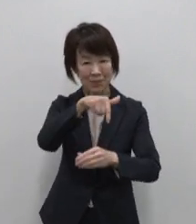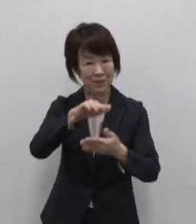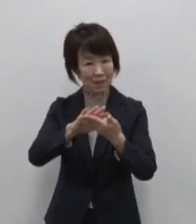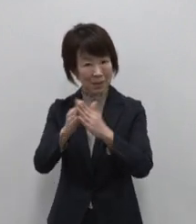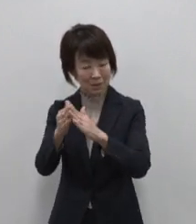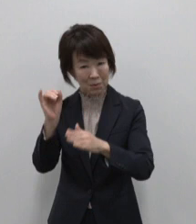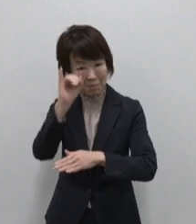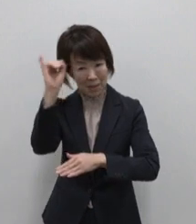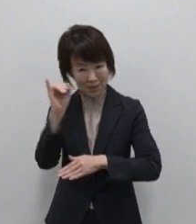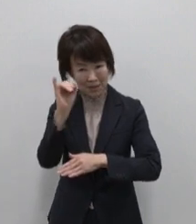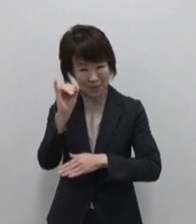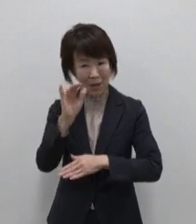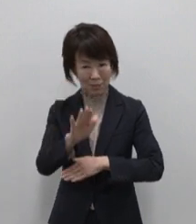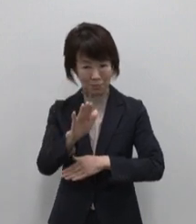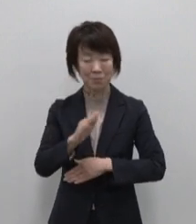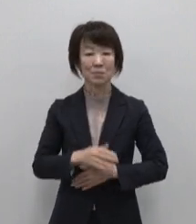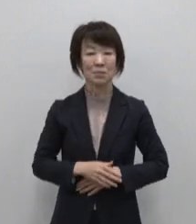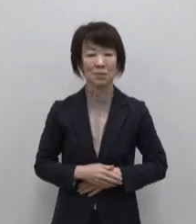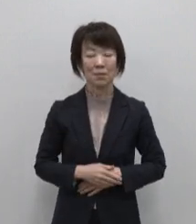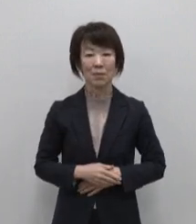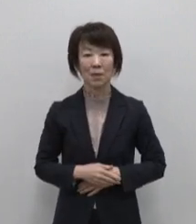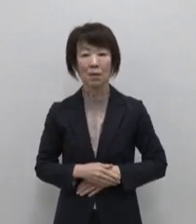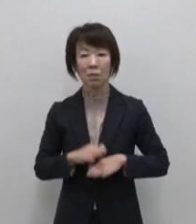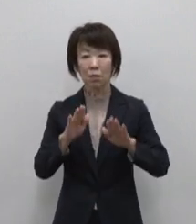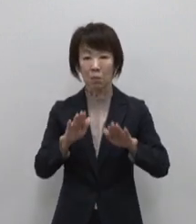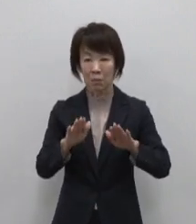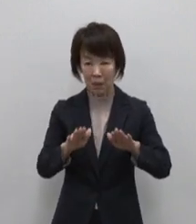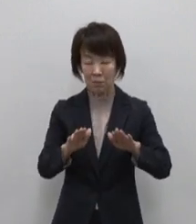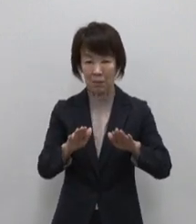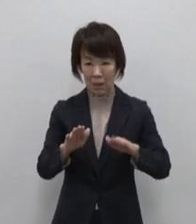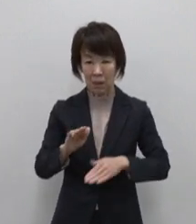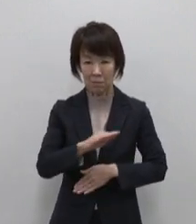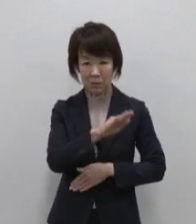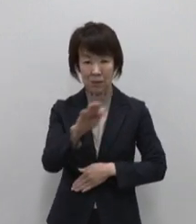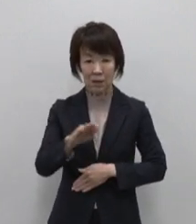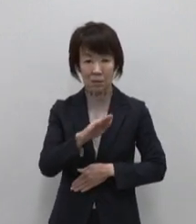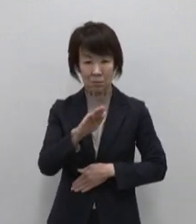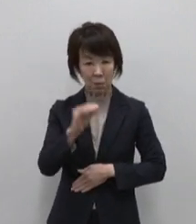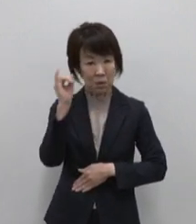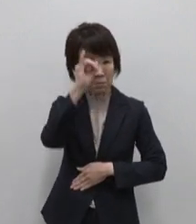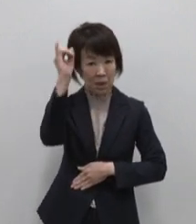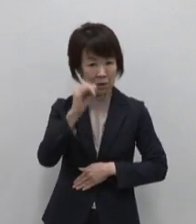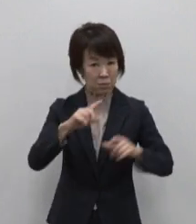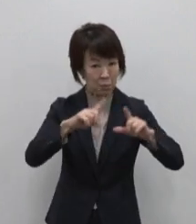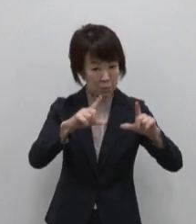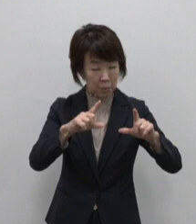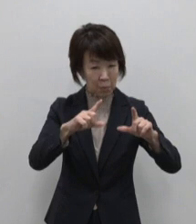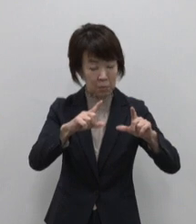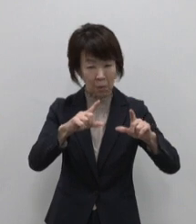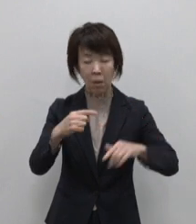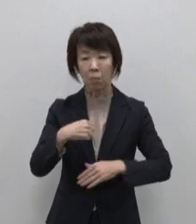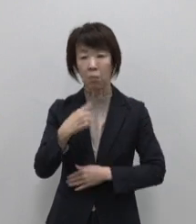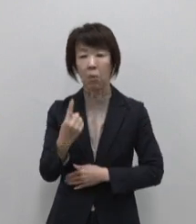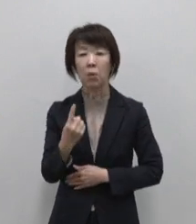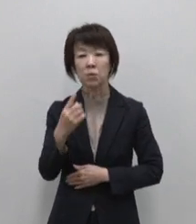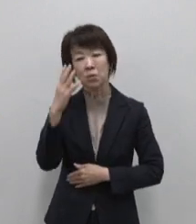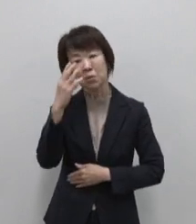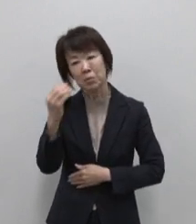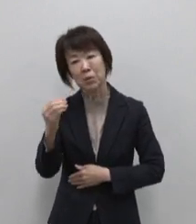今回は皆さんがイメージする 東京とは異なる もうひとつの魅力